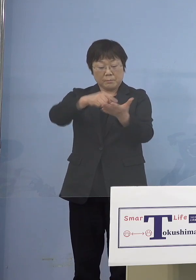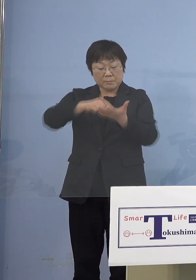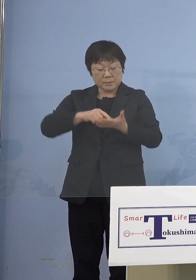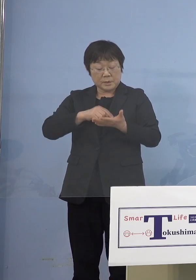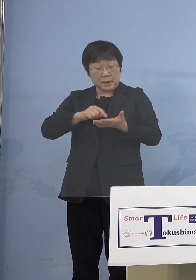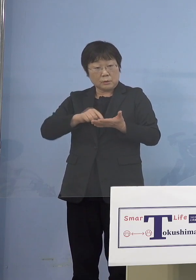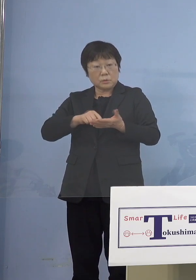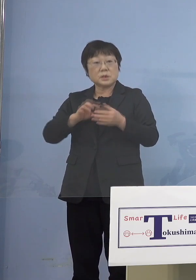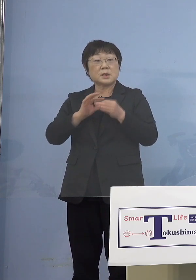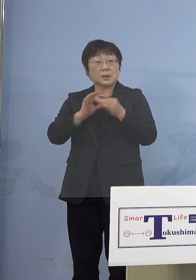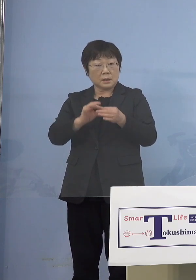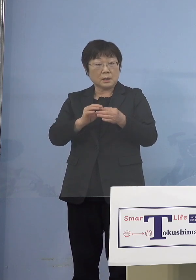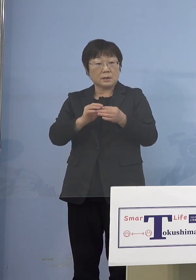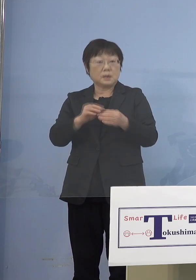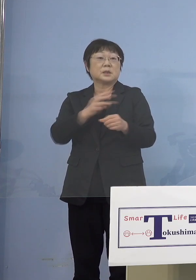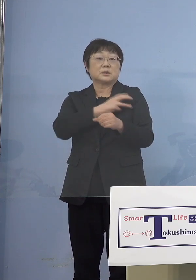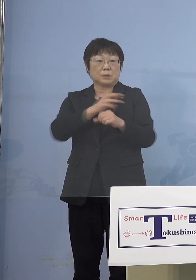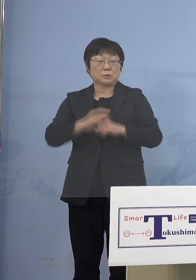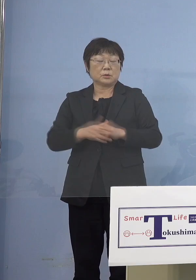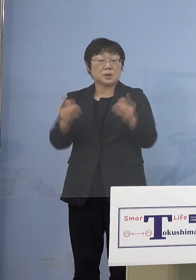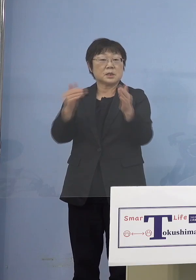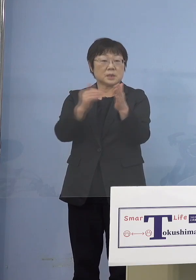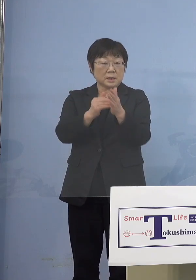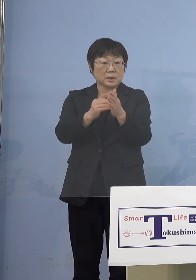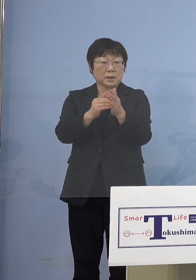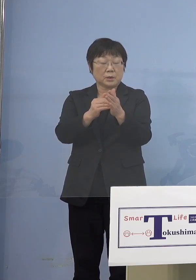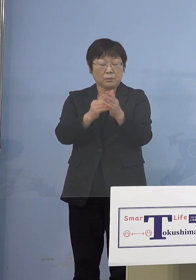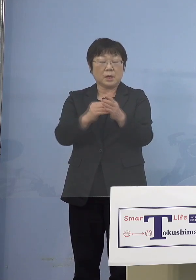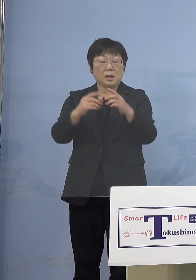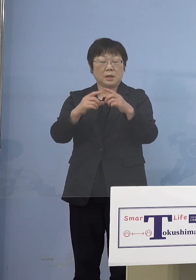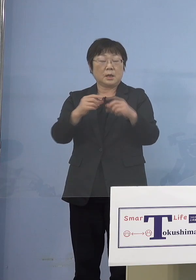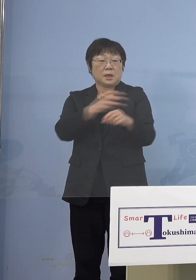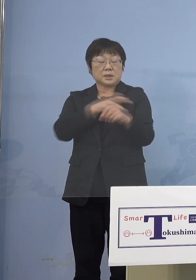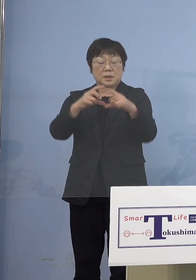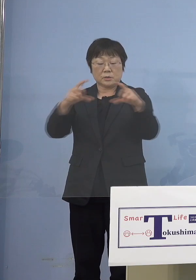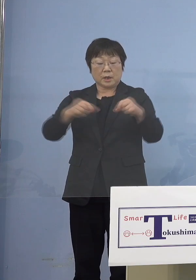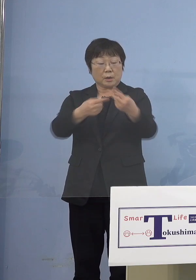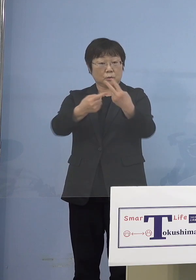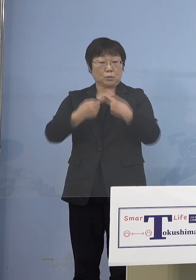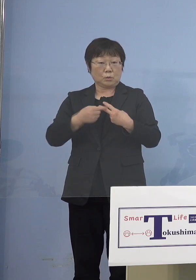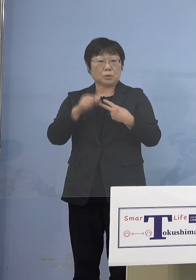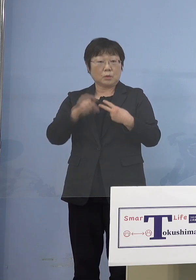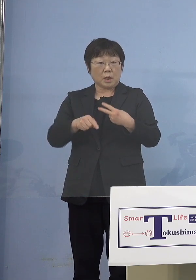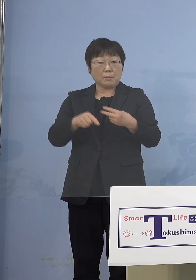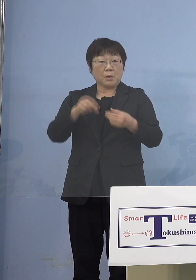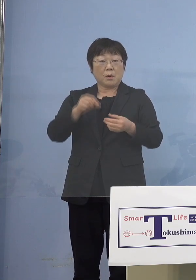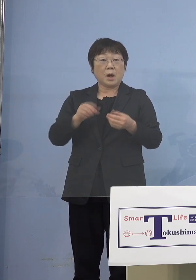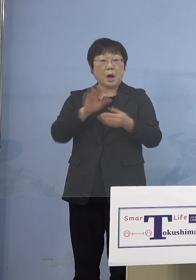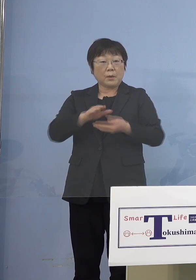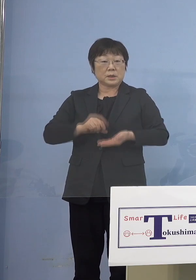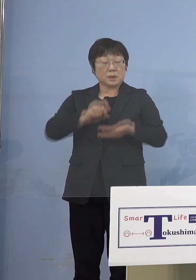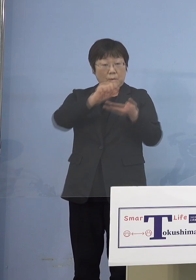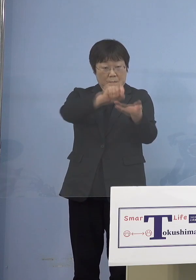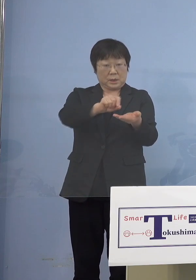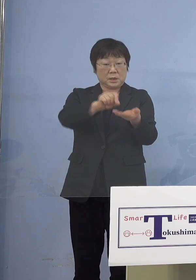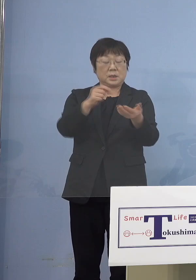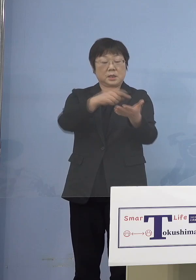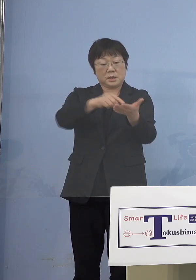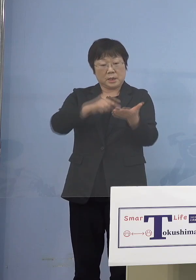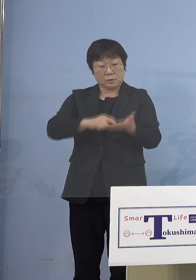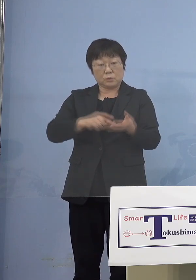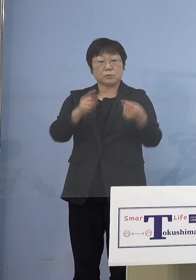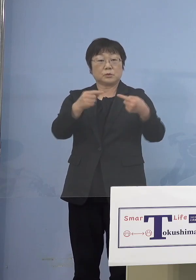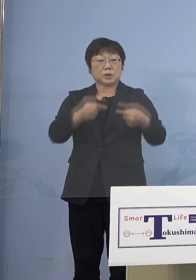しかも最終的には接種券が来ますので それも合わせてそこにチェックしていく